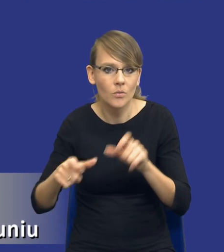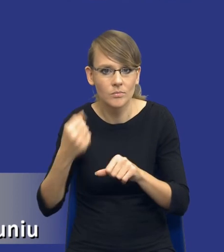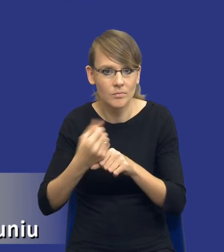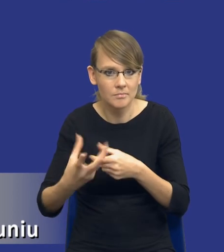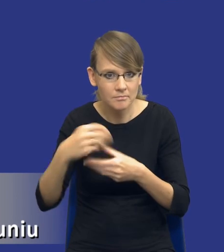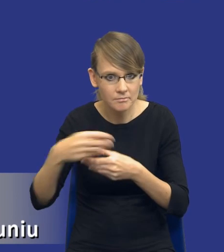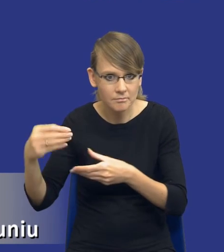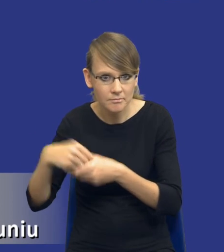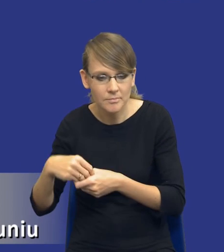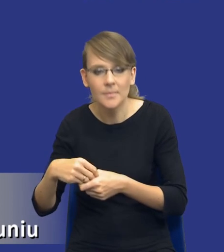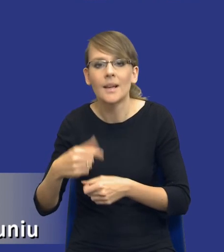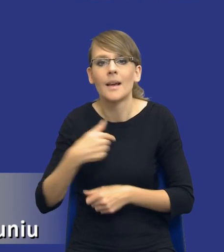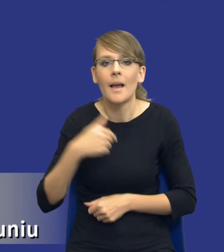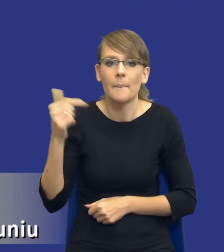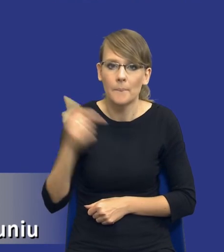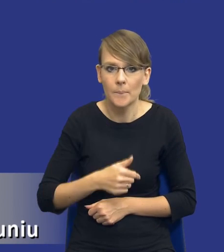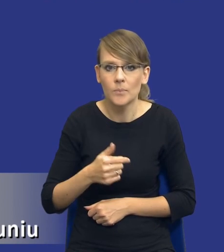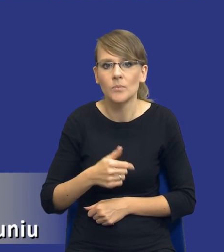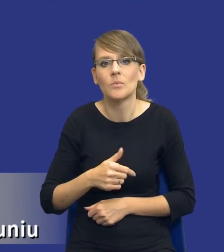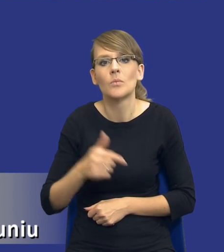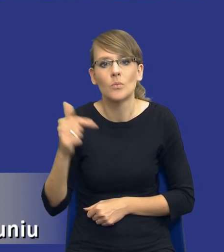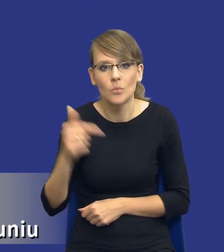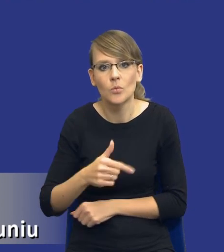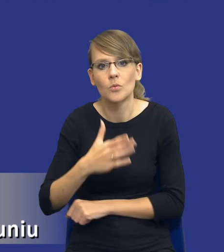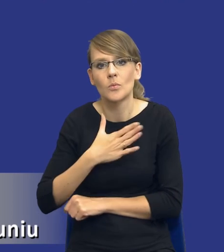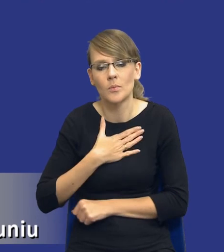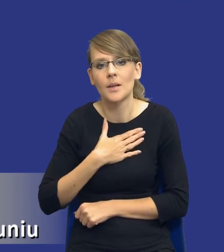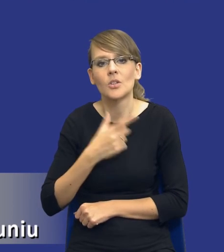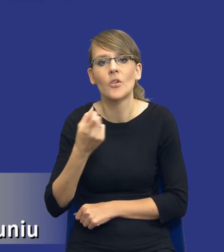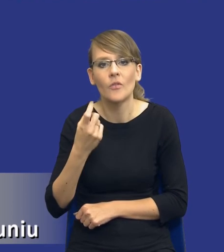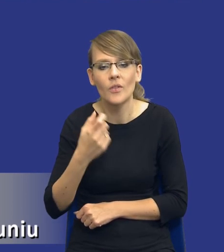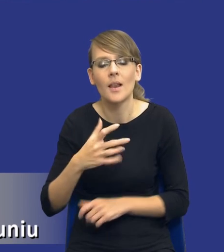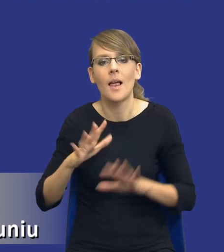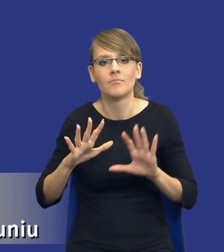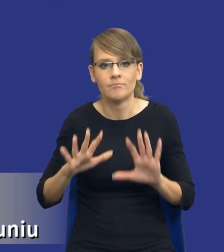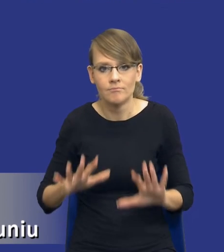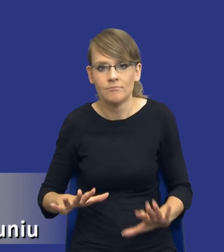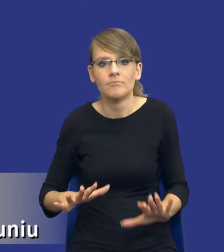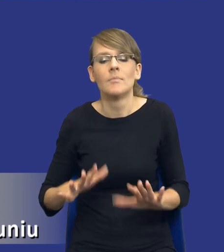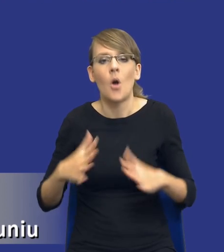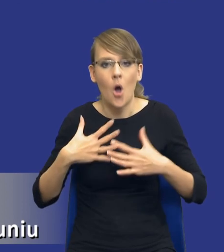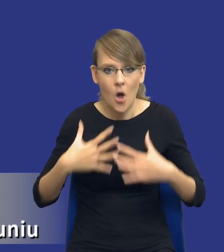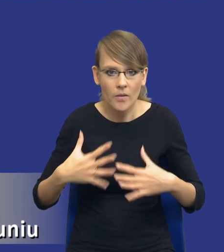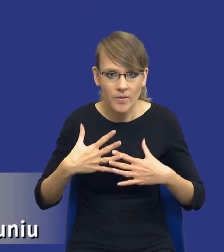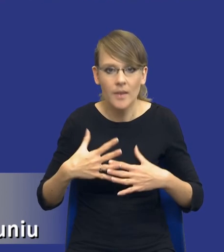Ja muszę mieć chwilę takiego jakby oddechu, który złapię przed wszczęciem postępowania